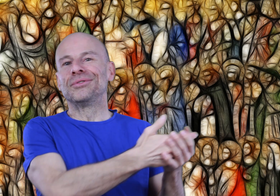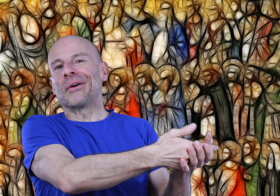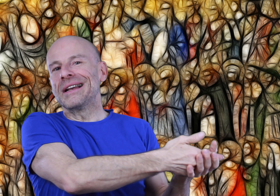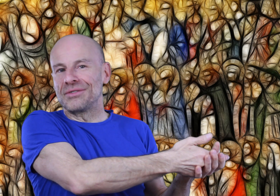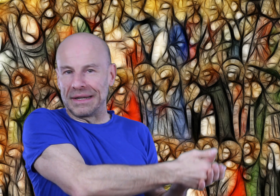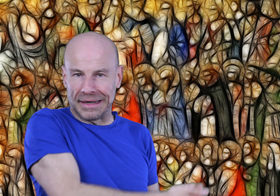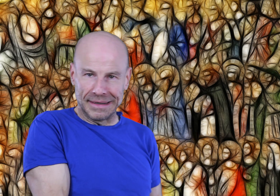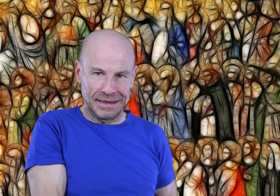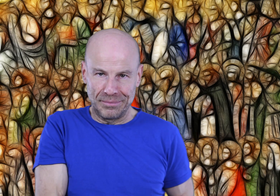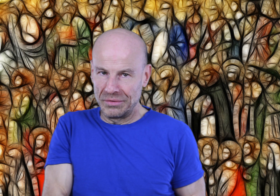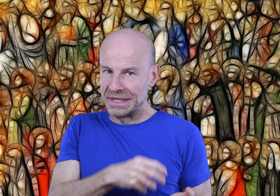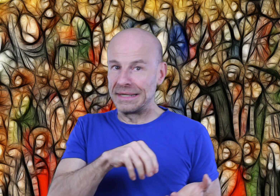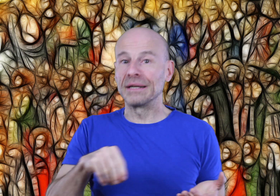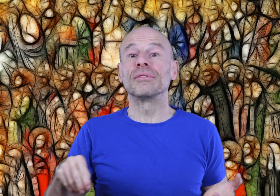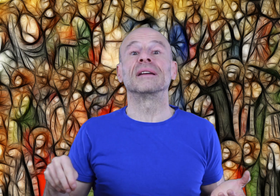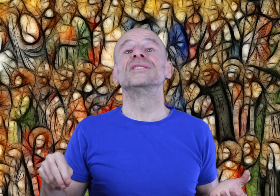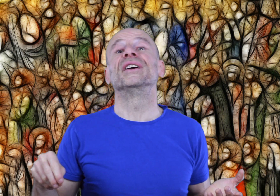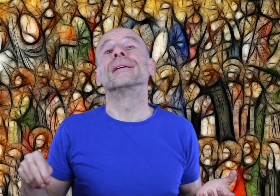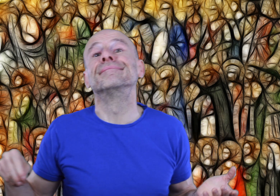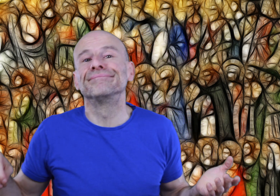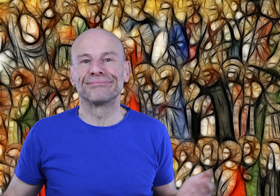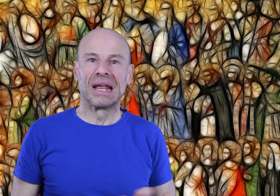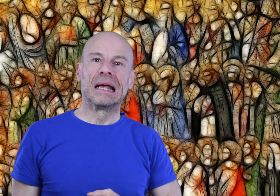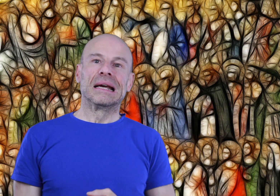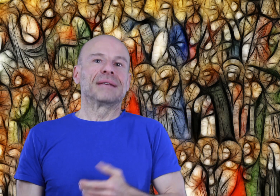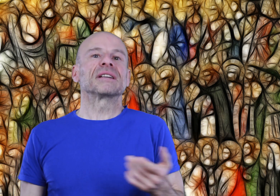tutoriels sur Internet à l’époque où ces écrits furent rédigés, c’est bien